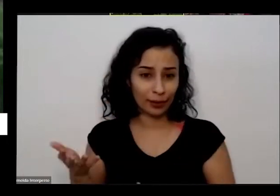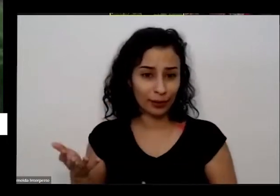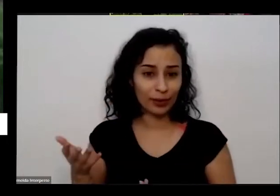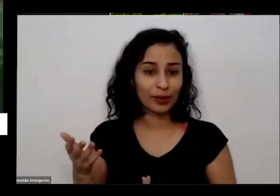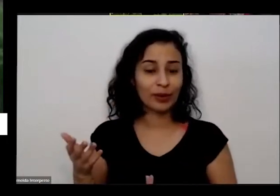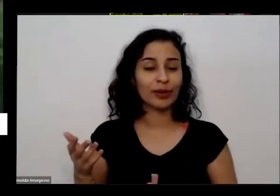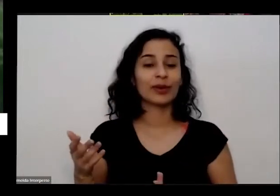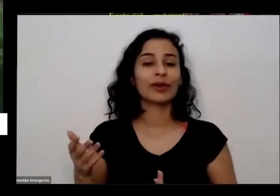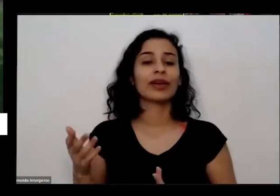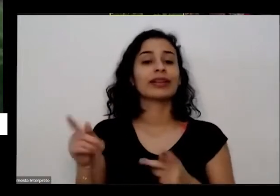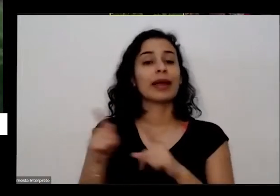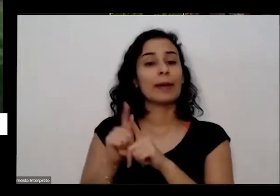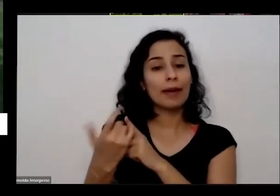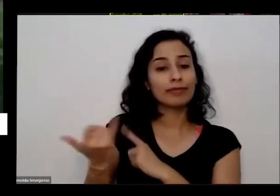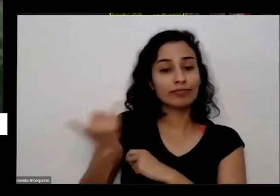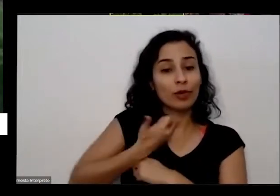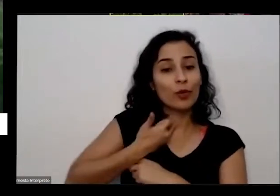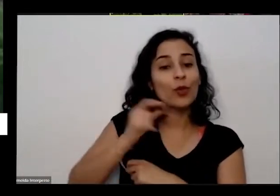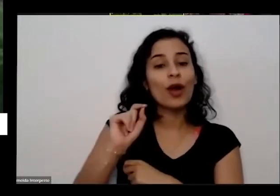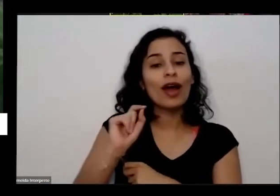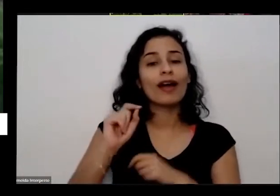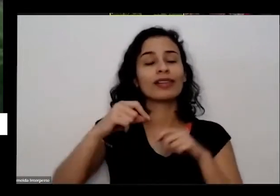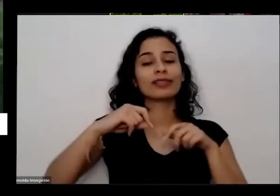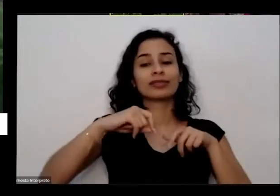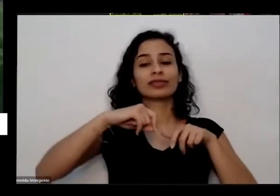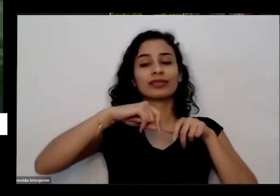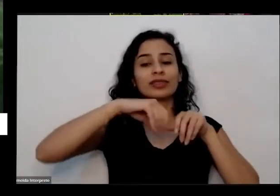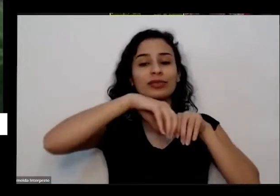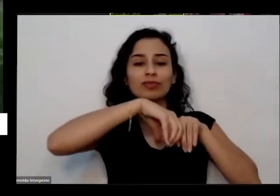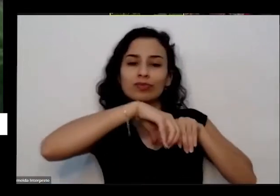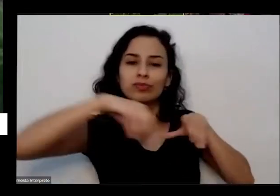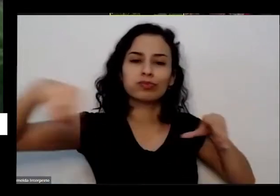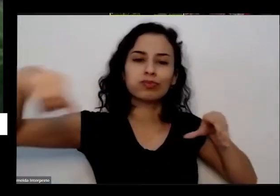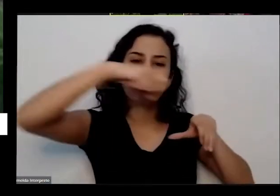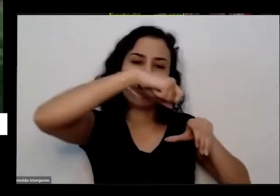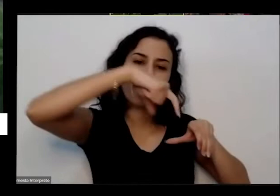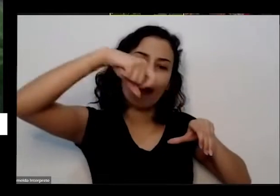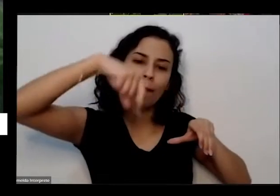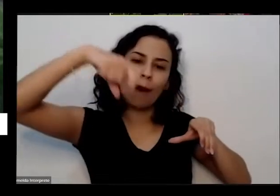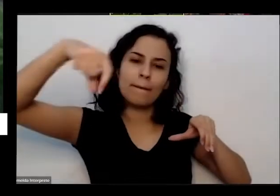estava sendo importante para aquelas pessoas daqueles momentos que tinha que muito medo de